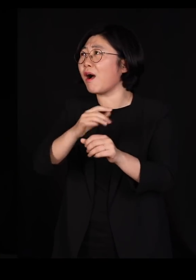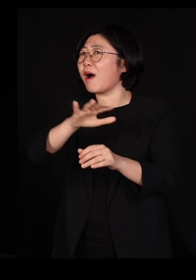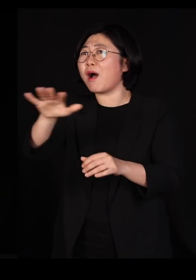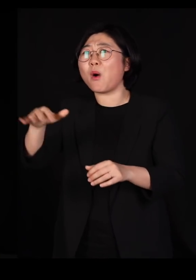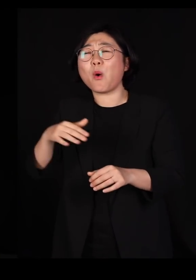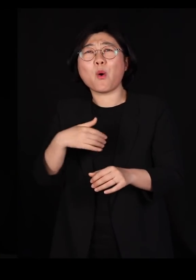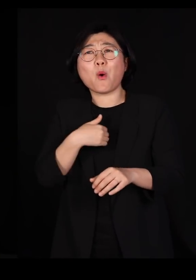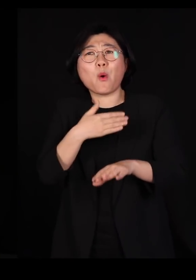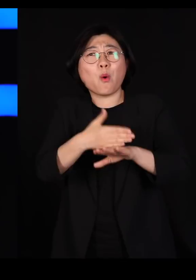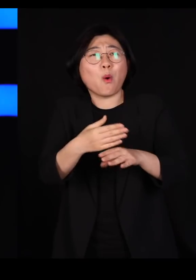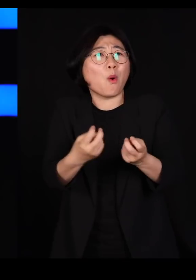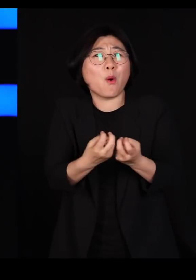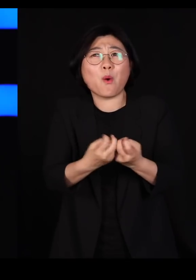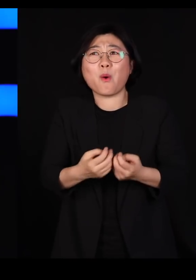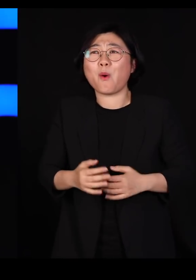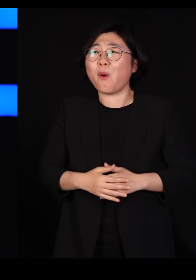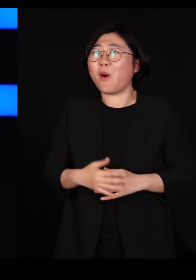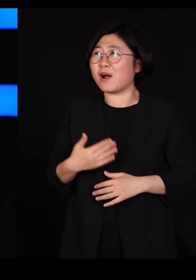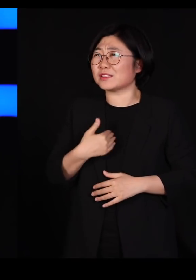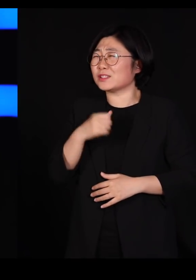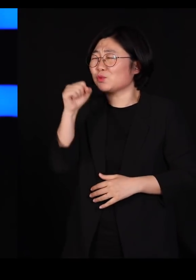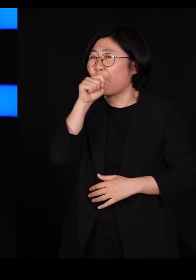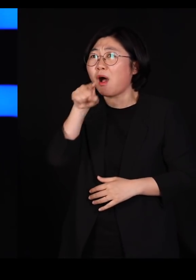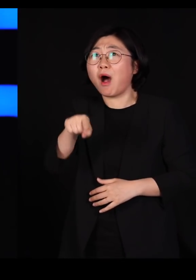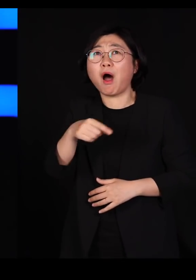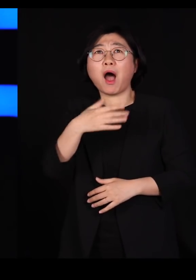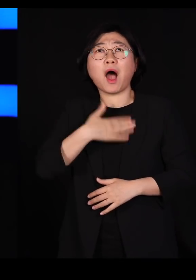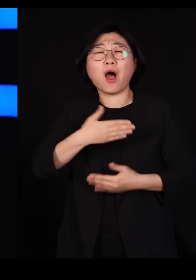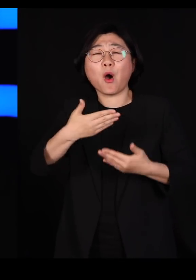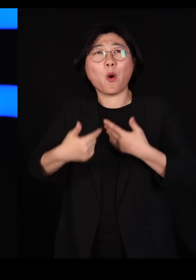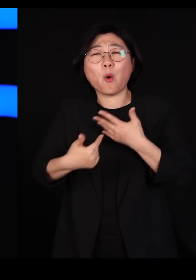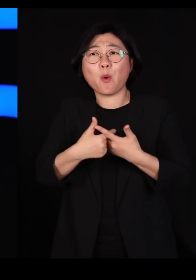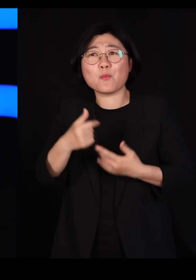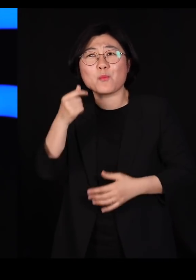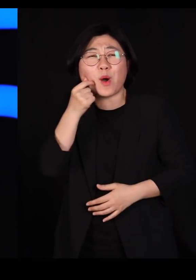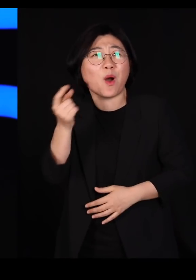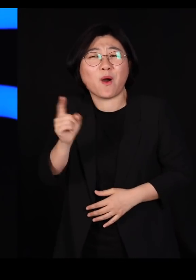아니 내가 이 세상에서 제일 좋아하는 걸 어떻게